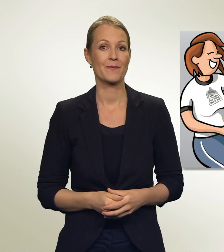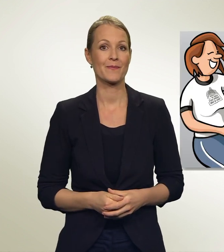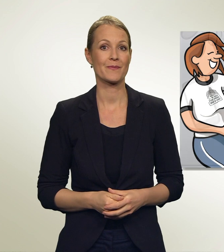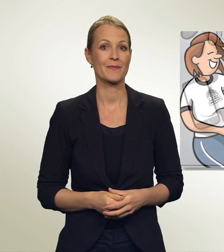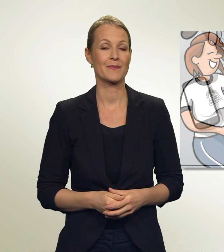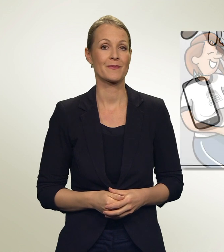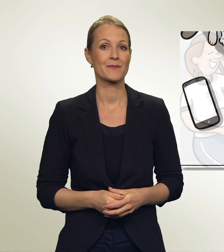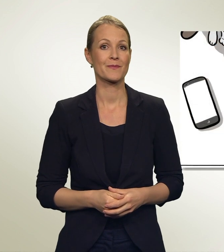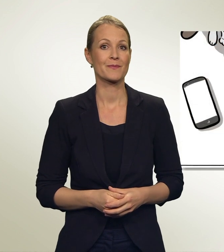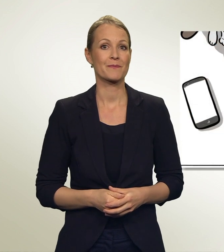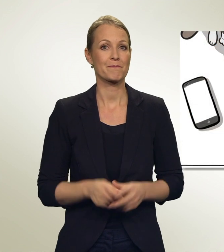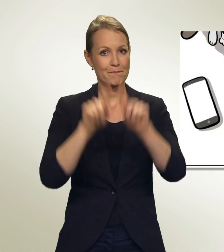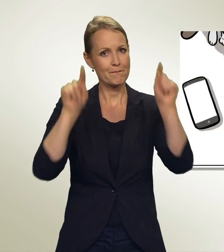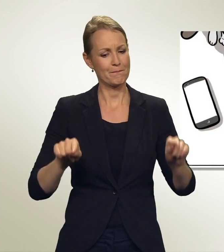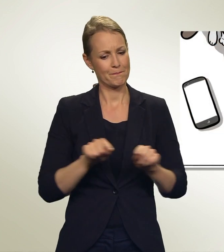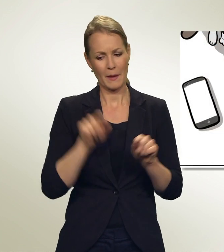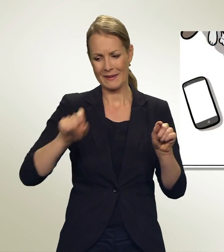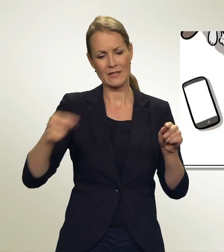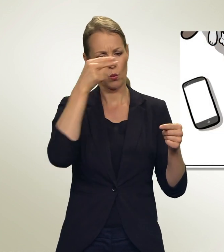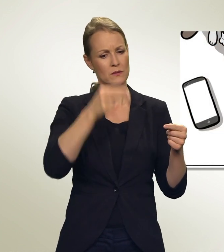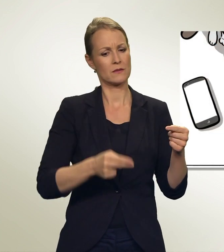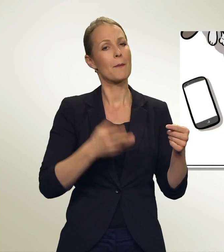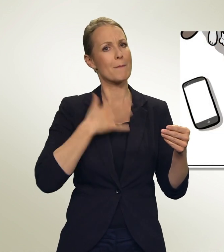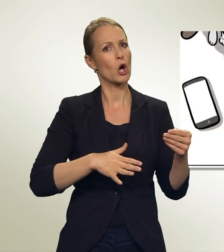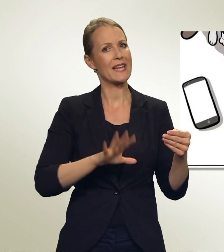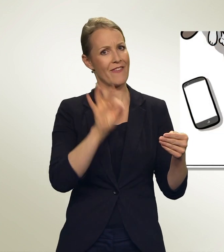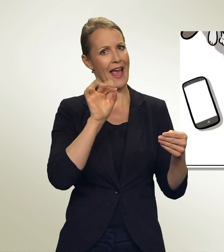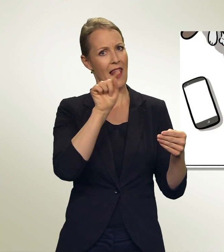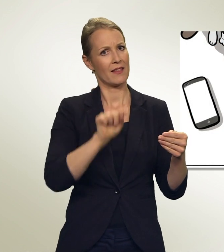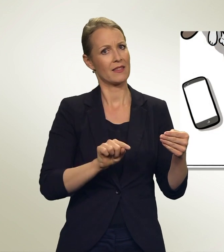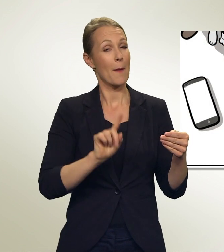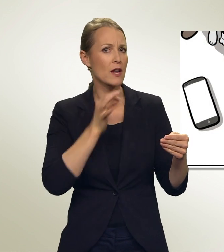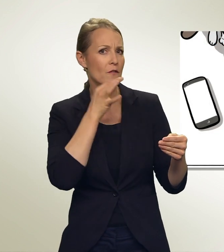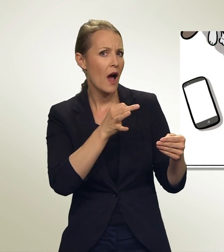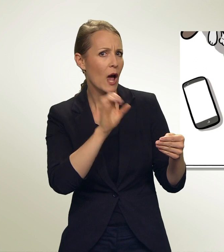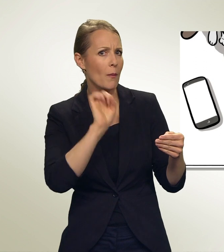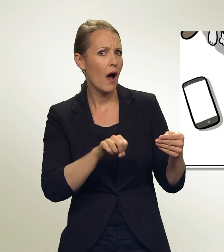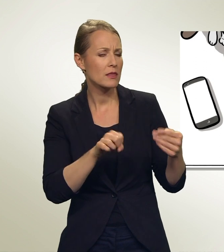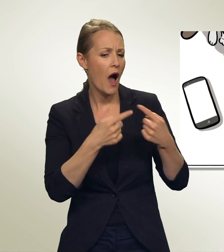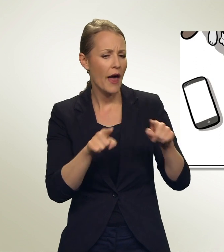Diese Personen möchte ich eigentlich wählen. Aber könnte ich eine Person aus einer anderen Liste dazunehmen?